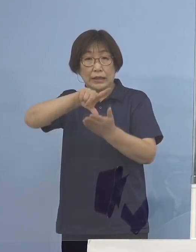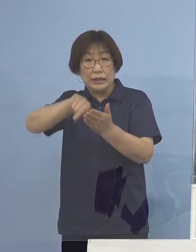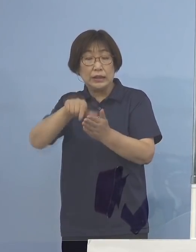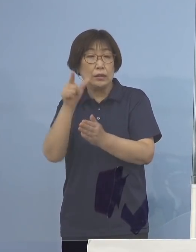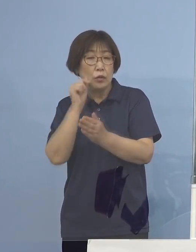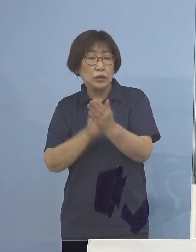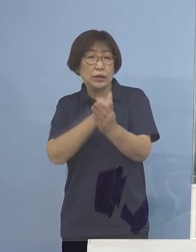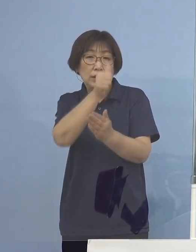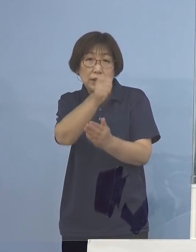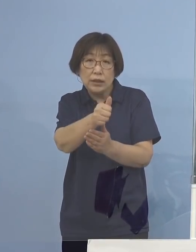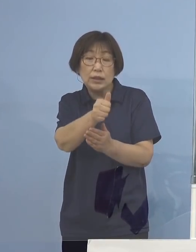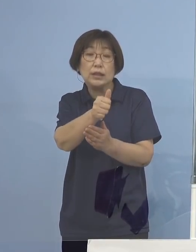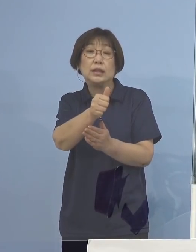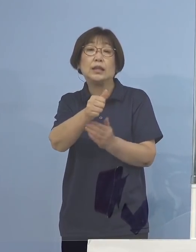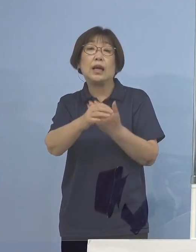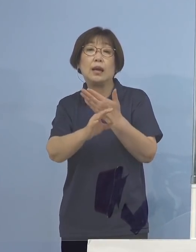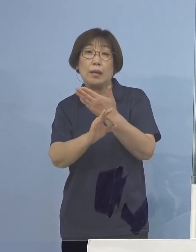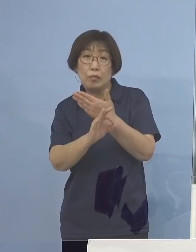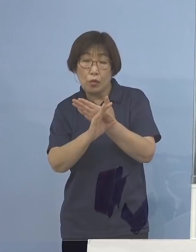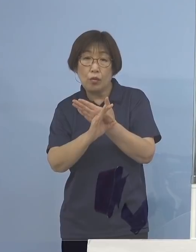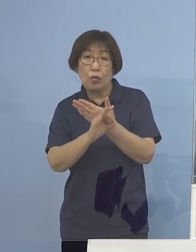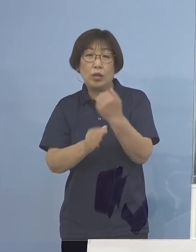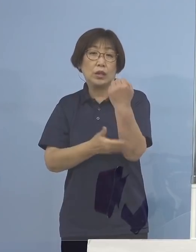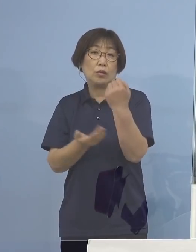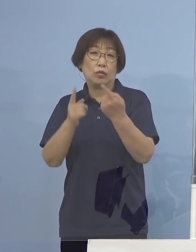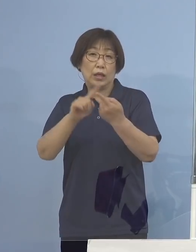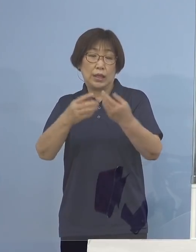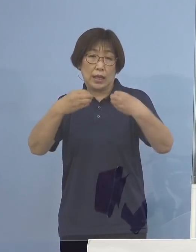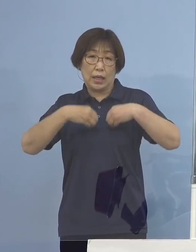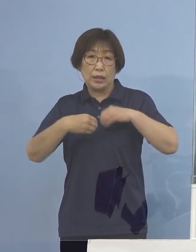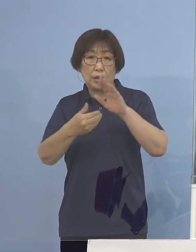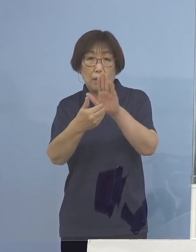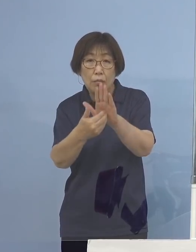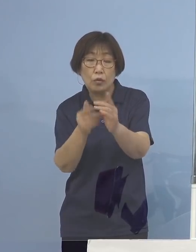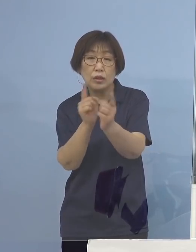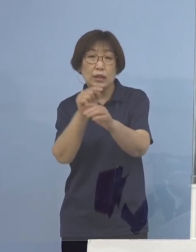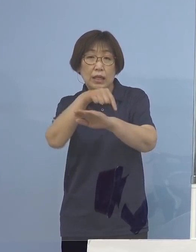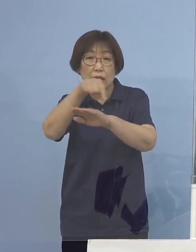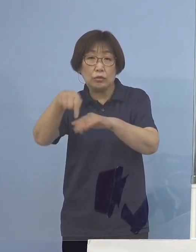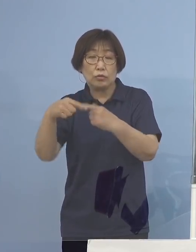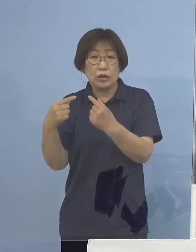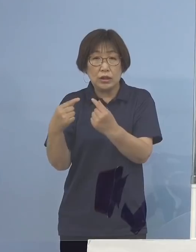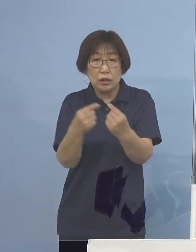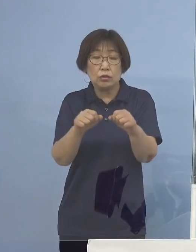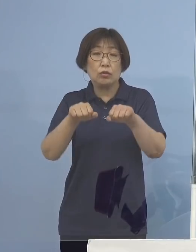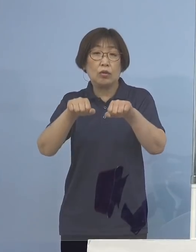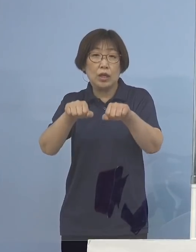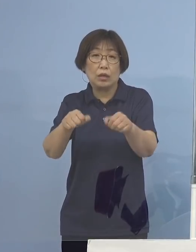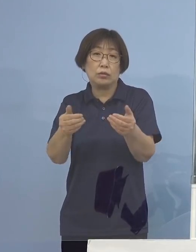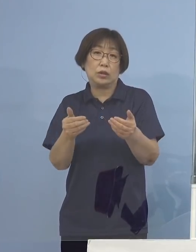より基本的な感染防止対策を きっちりやっていただく必要があるわけであります